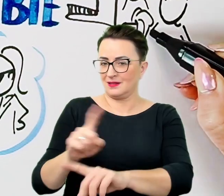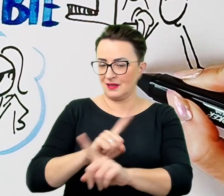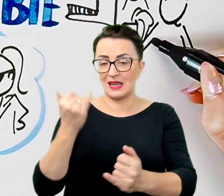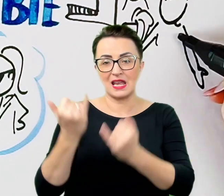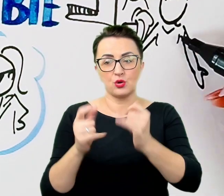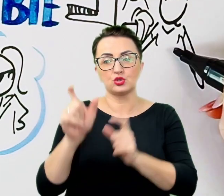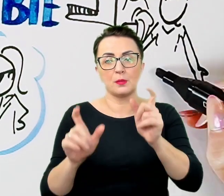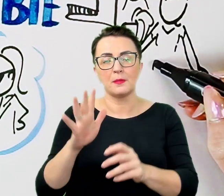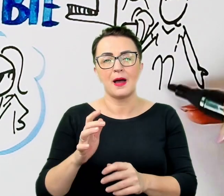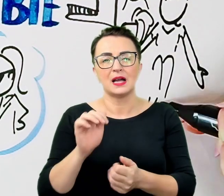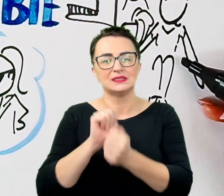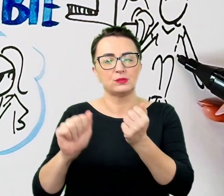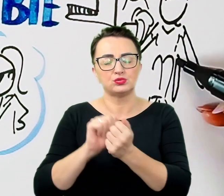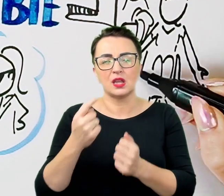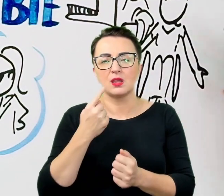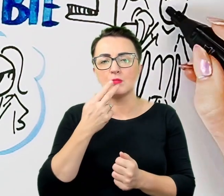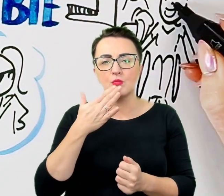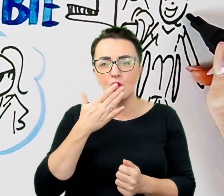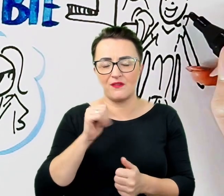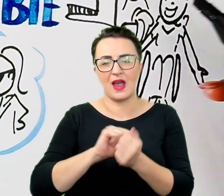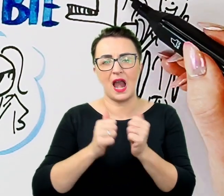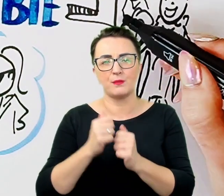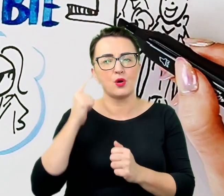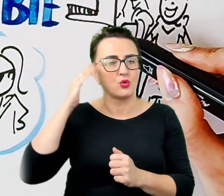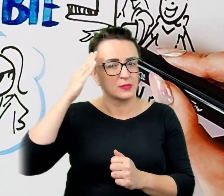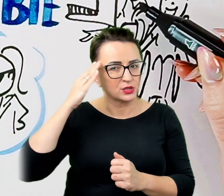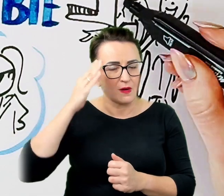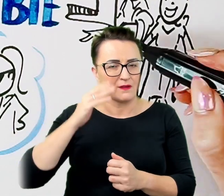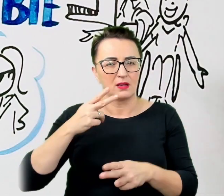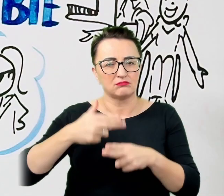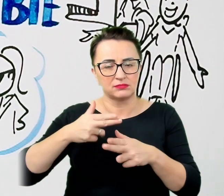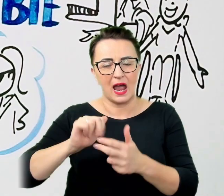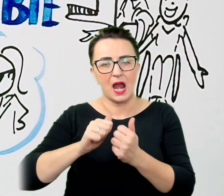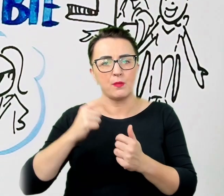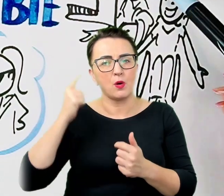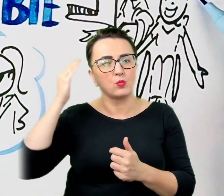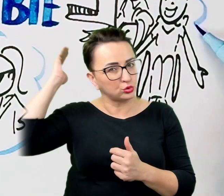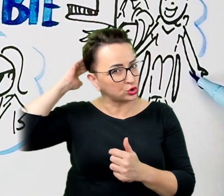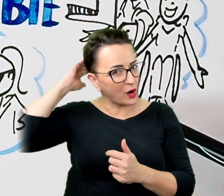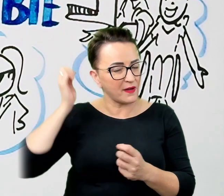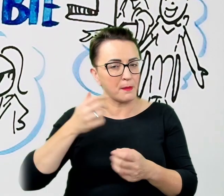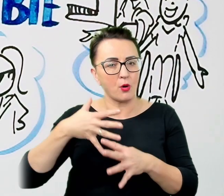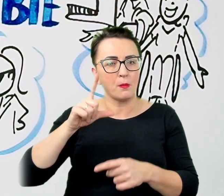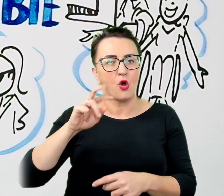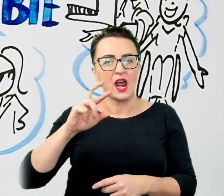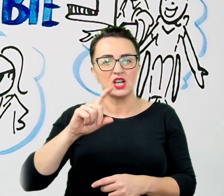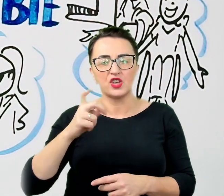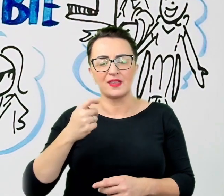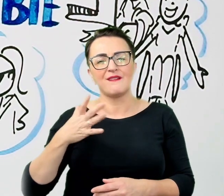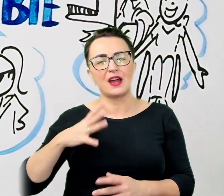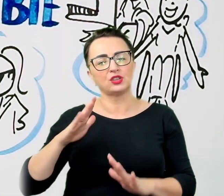albo osobami z porażeniem mózgowym, warto zapewnić im spokojną atmosferę i czas potrzebny na wyartykułowanie swoich potrzeb.